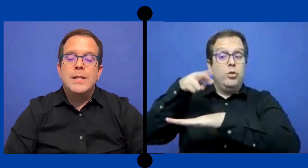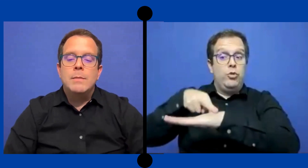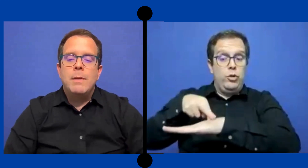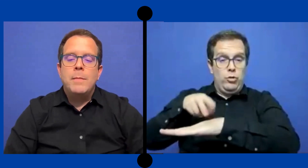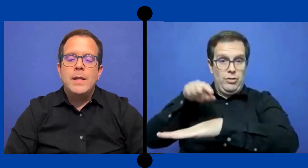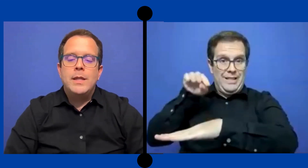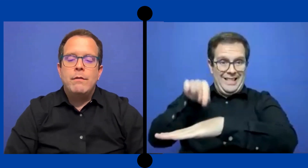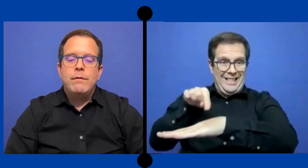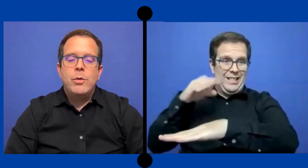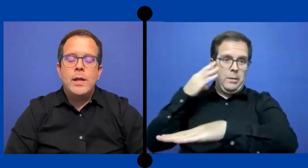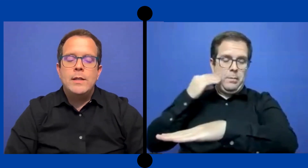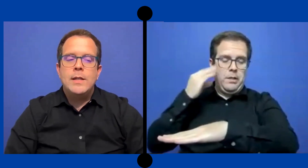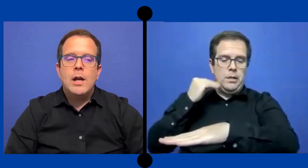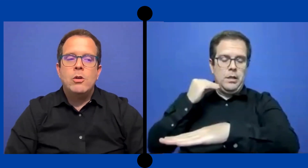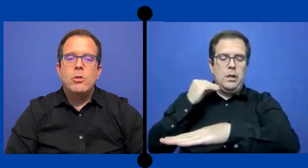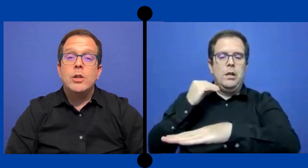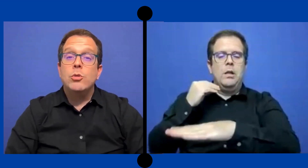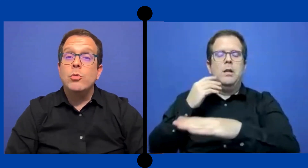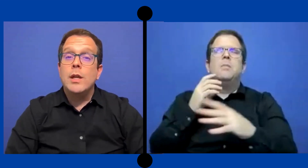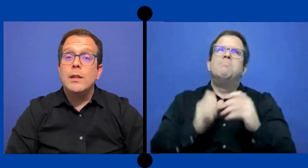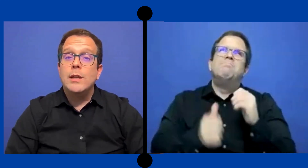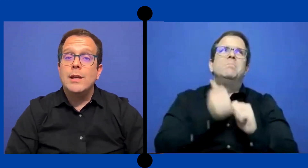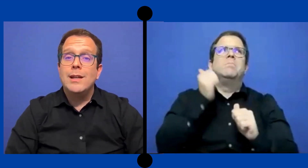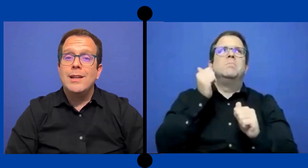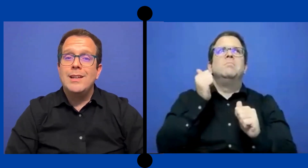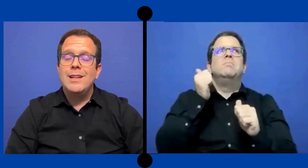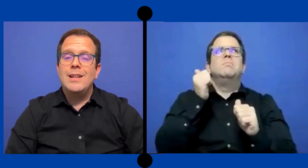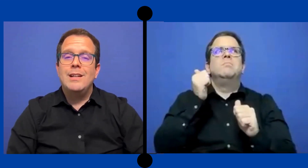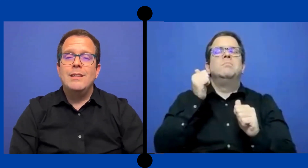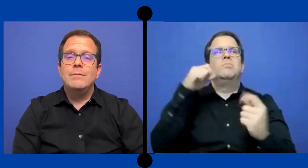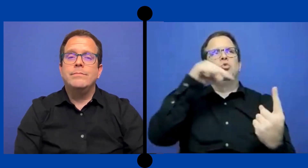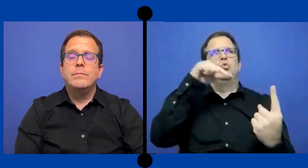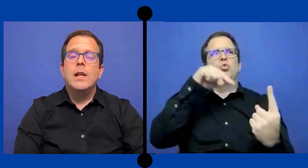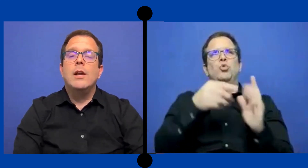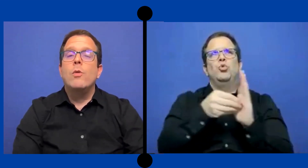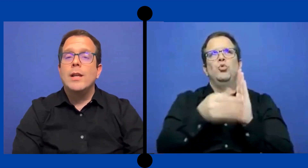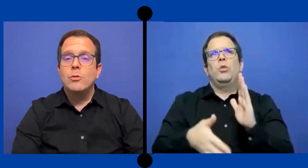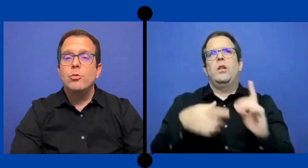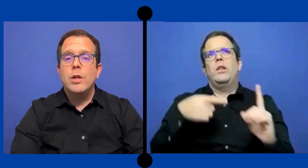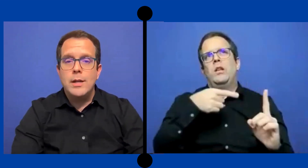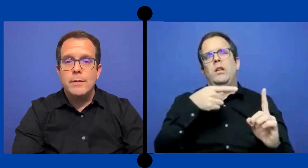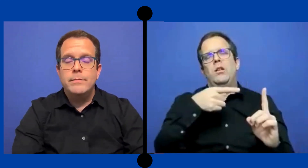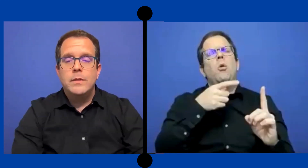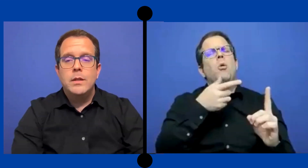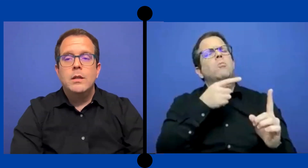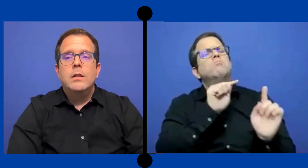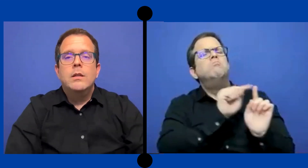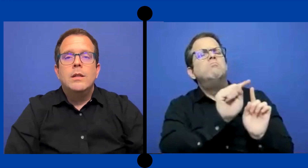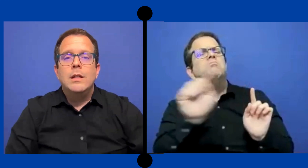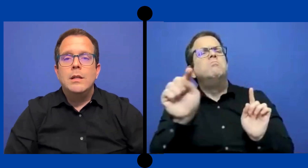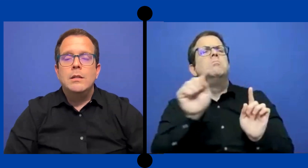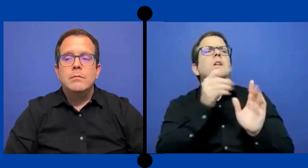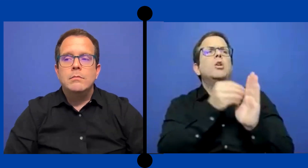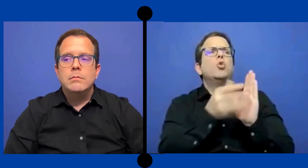principalmente fue ya con estudiantes que eran de la ... escuela secundaria. en